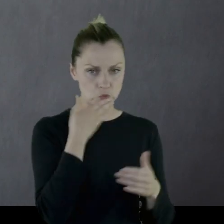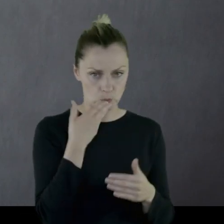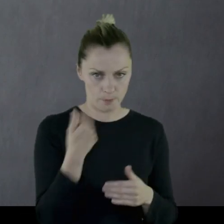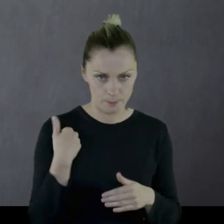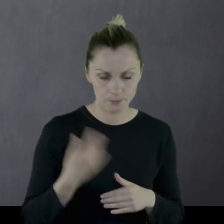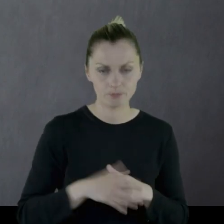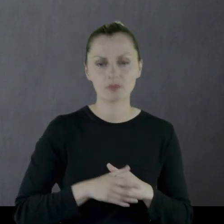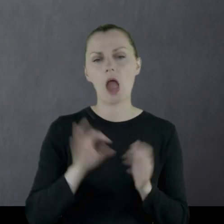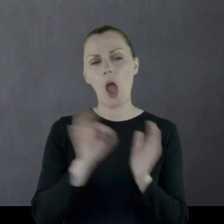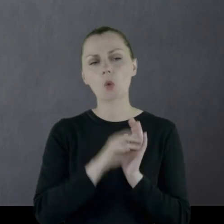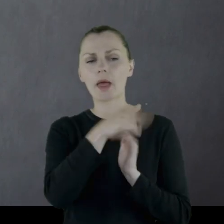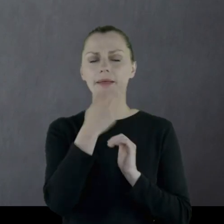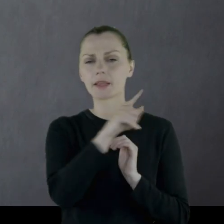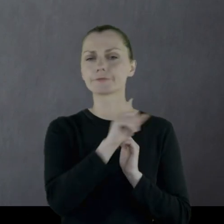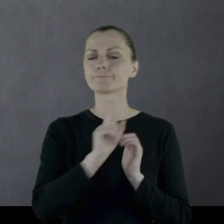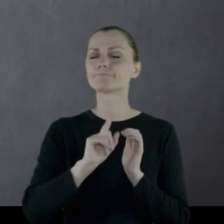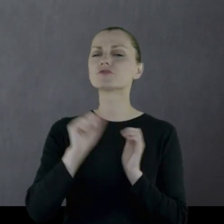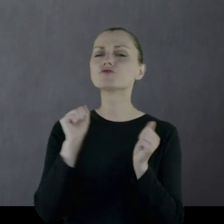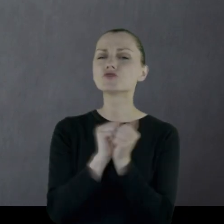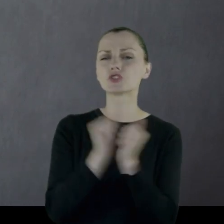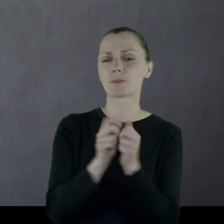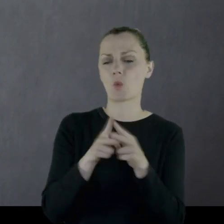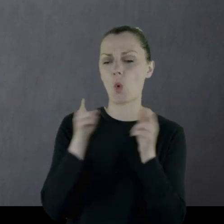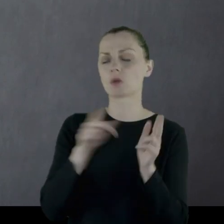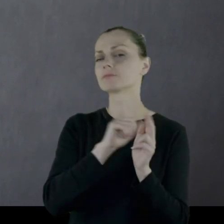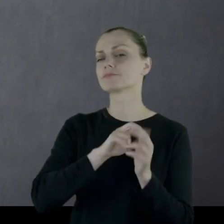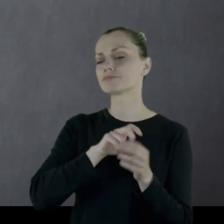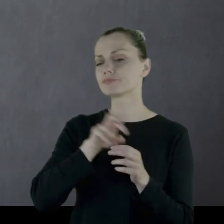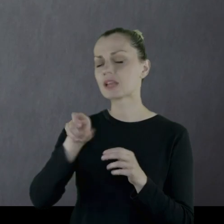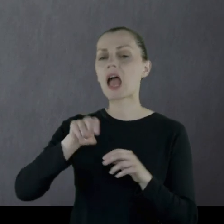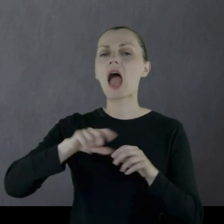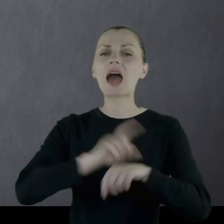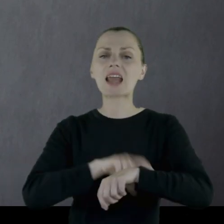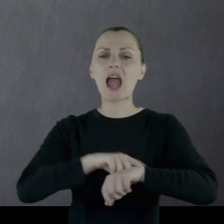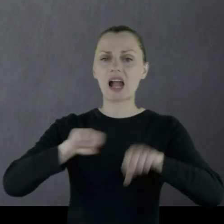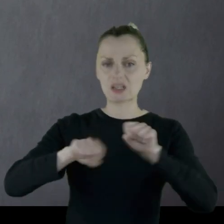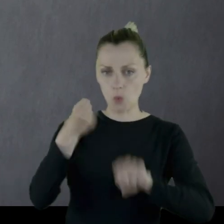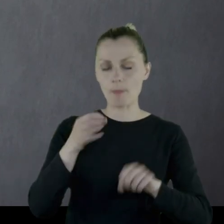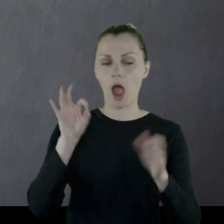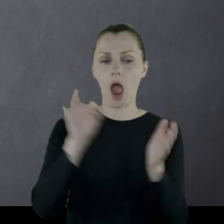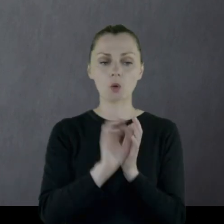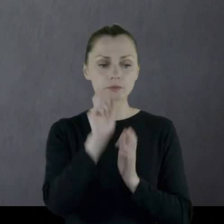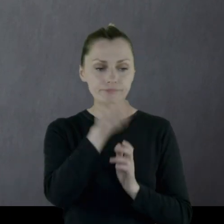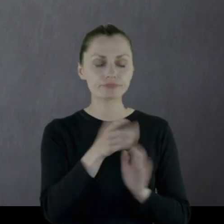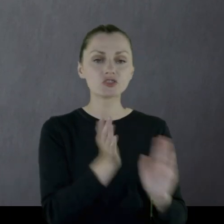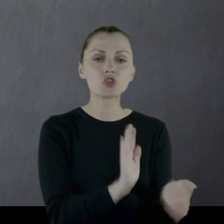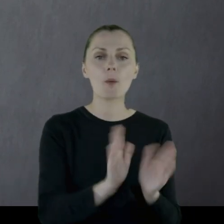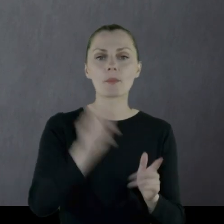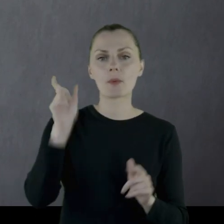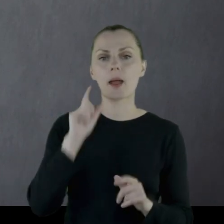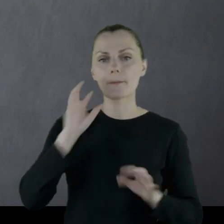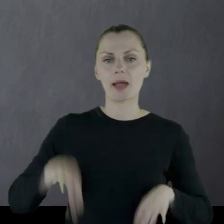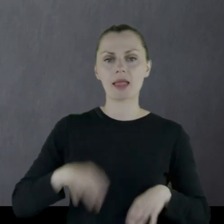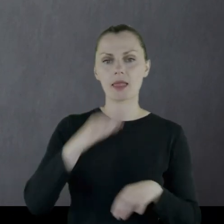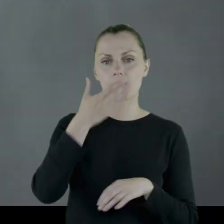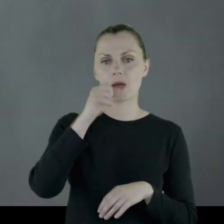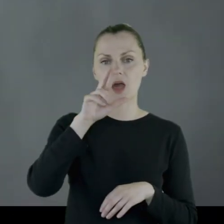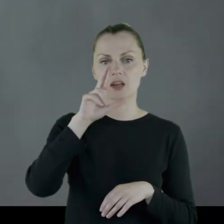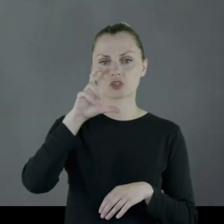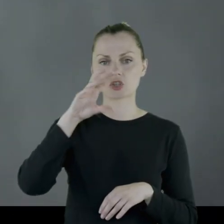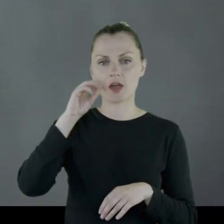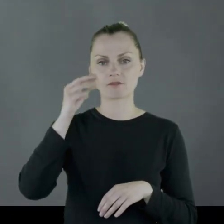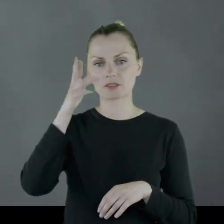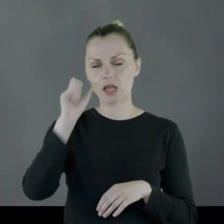Kiedyś, idąc w zimie, złamał rękę i przygarnęła go pani Marczewska,